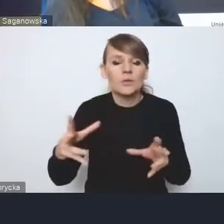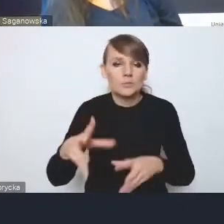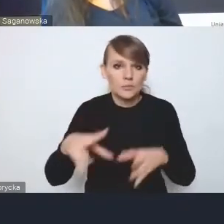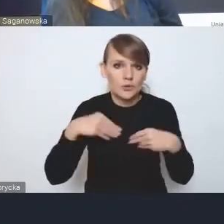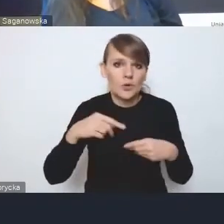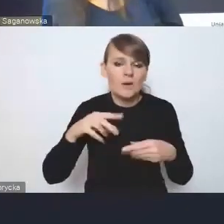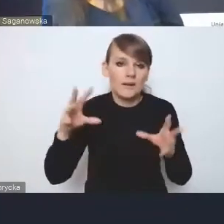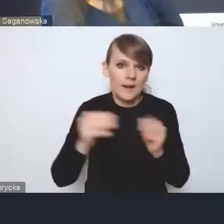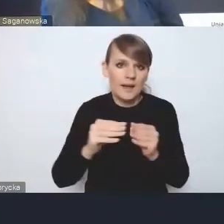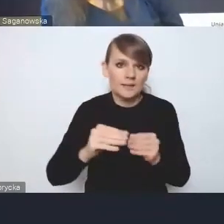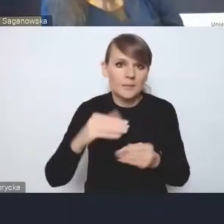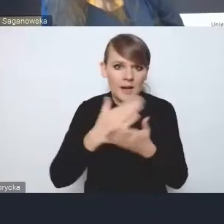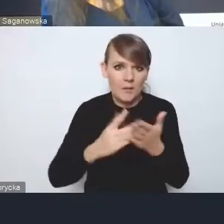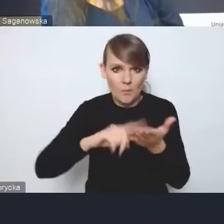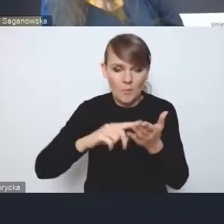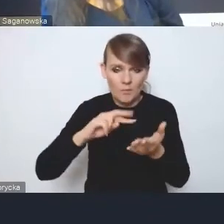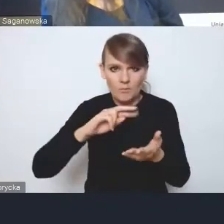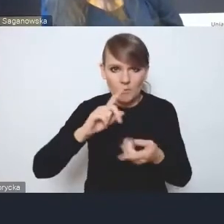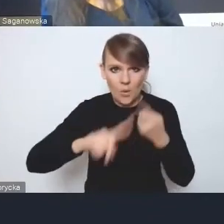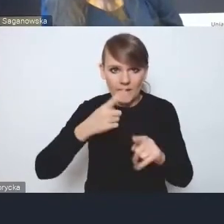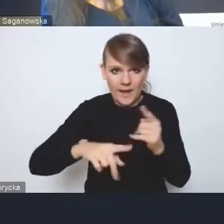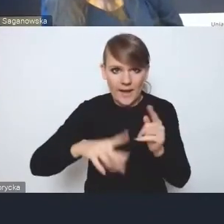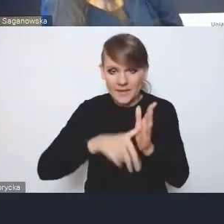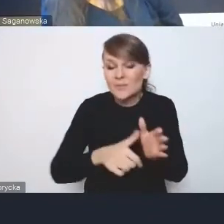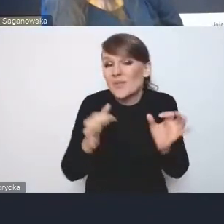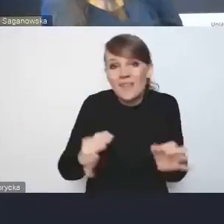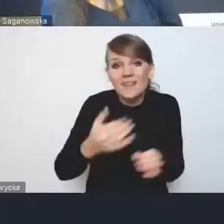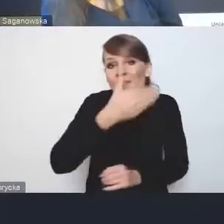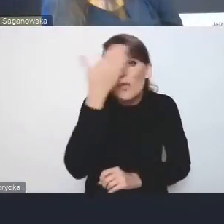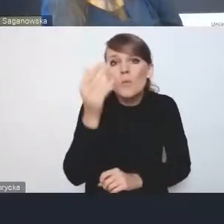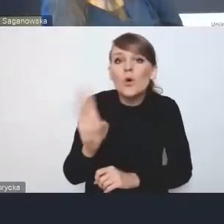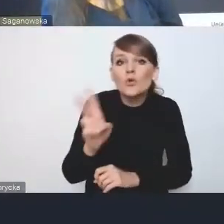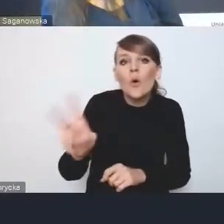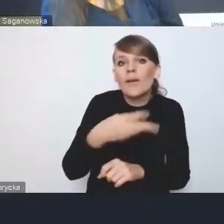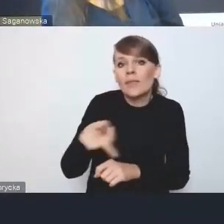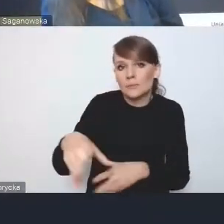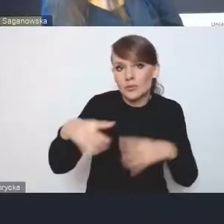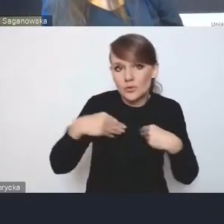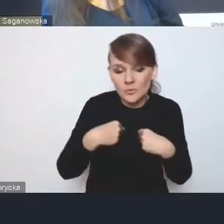to tak do końca nawet nie wiadomo, kto i kiedy go przyjmie. Jest mowa o harmonogramie wdrażania,